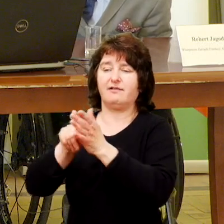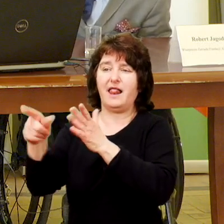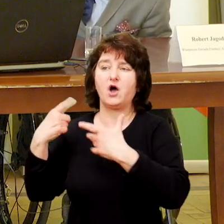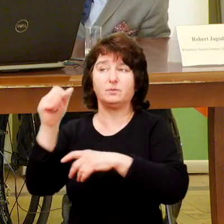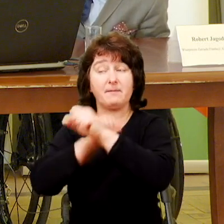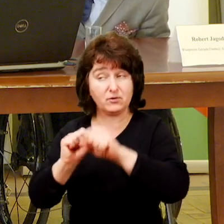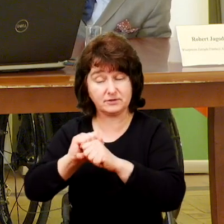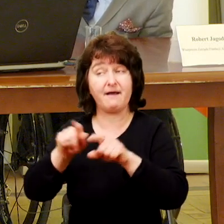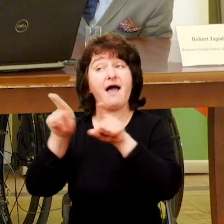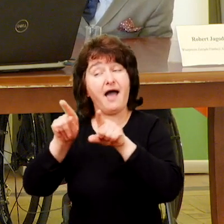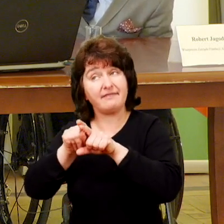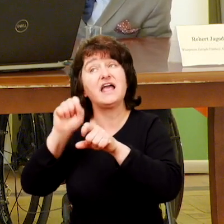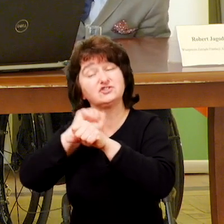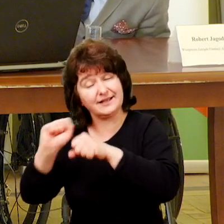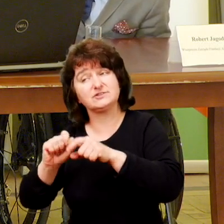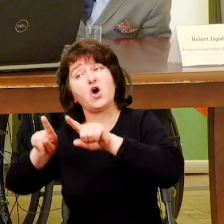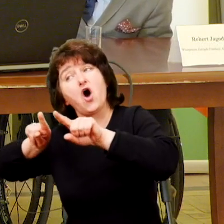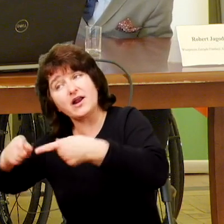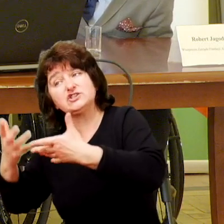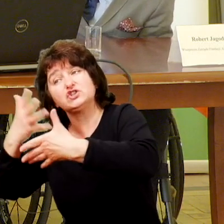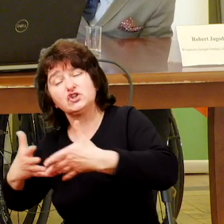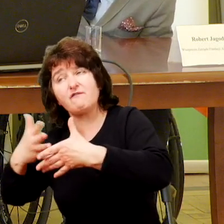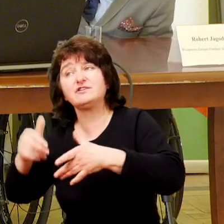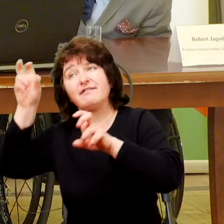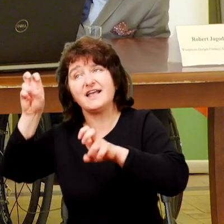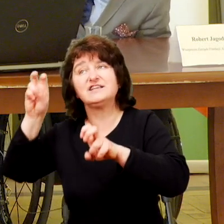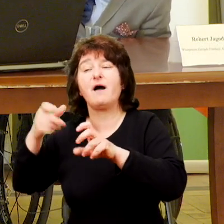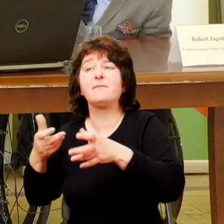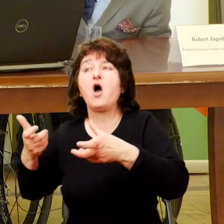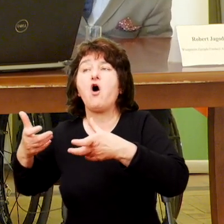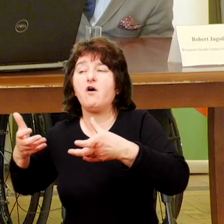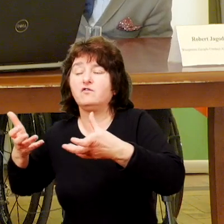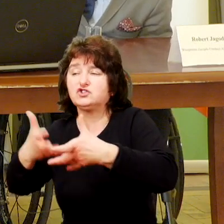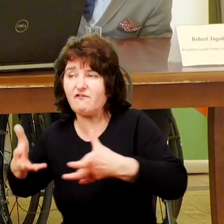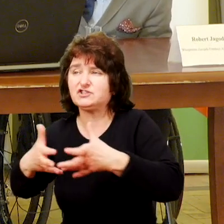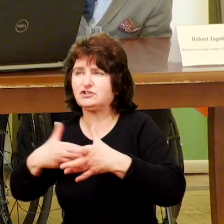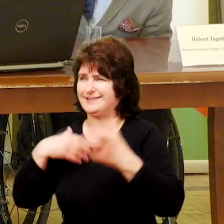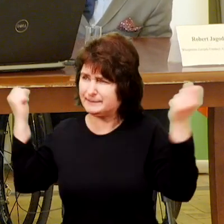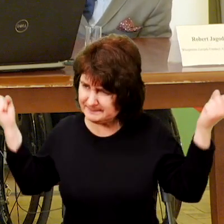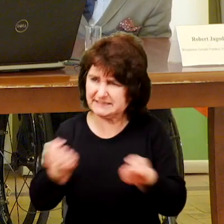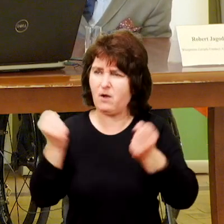Są też takie wspólnoty, organizacje, które nazywam wspólnotami w działaniu. One są nastawione na jakiś konkretny cel.